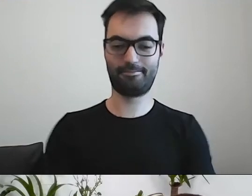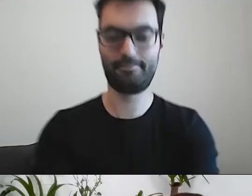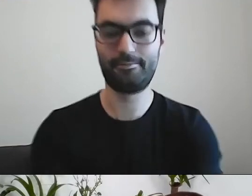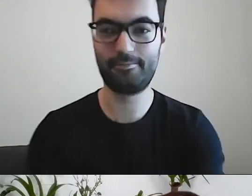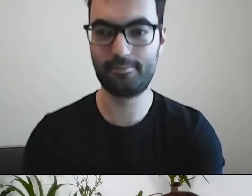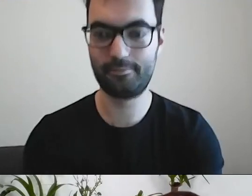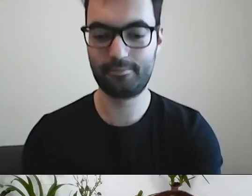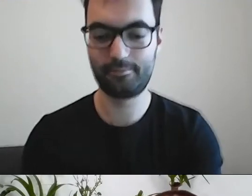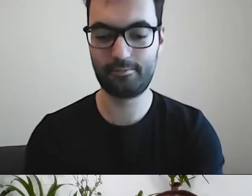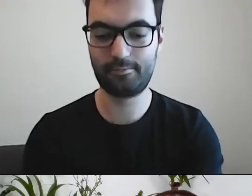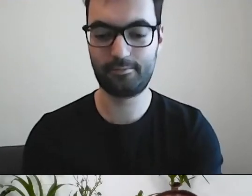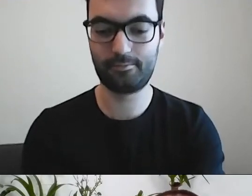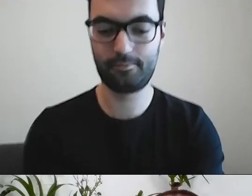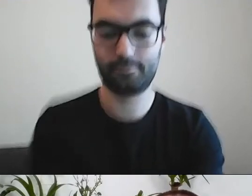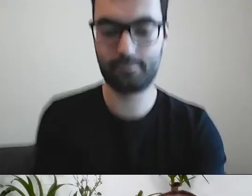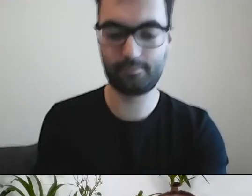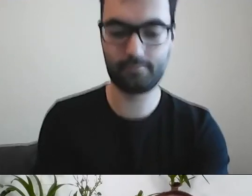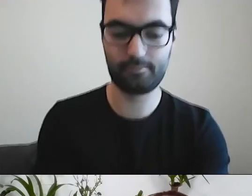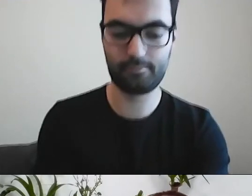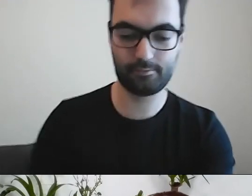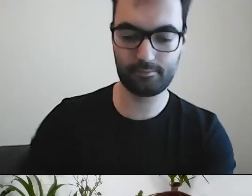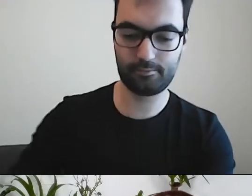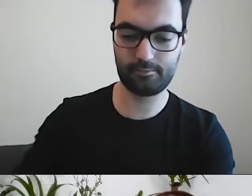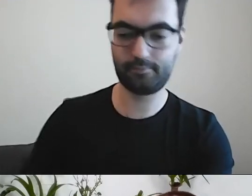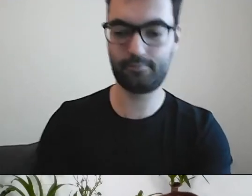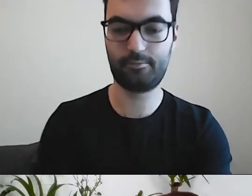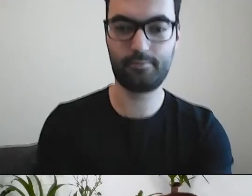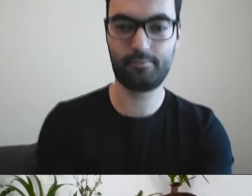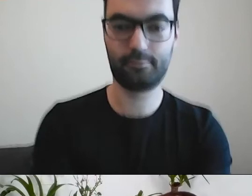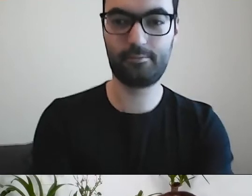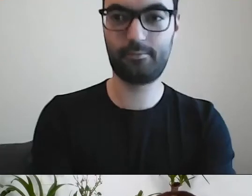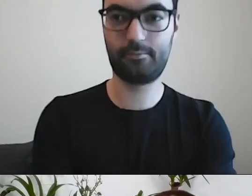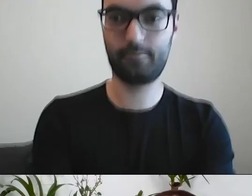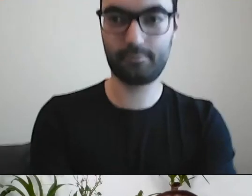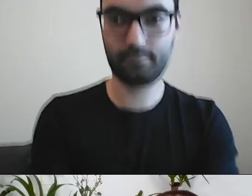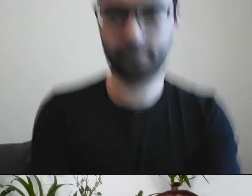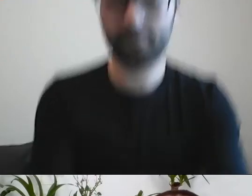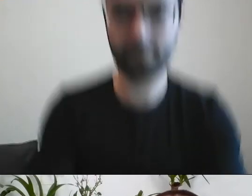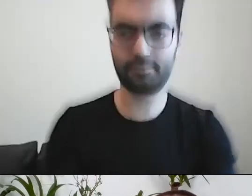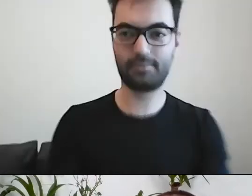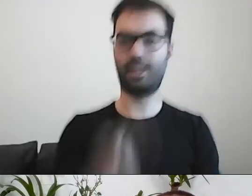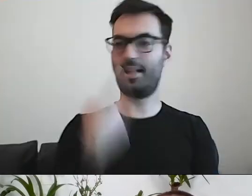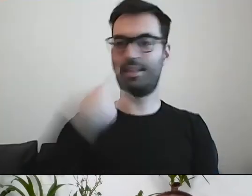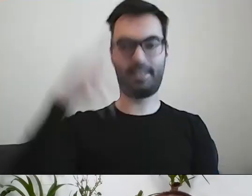uskutecznionej transakcji kupna-sprzedaży. MAŁGORZATA: I już nikt nie rozumie. Z jednej strony robi się siedem.